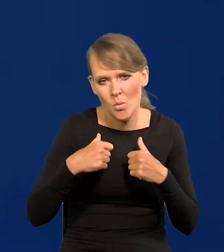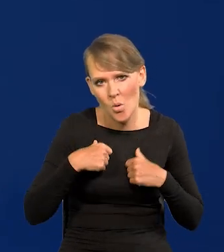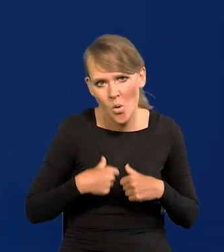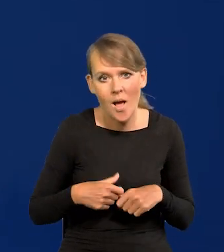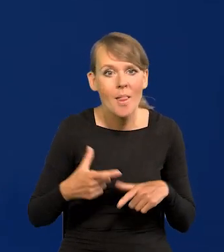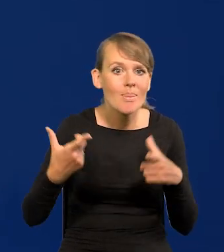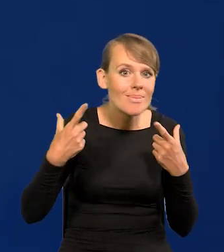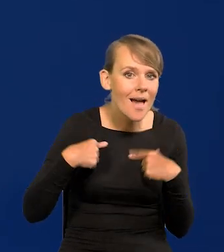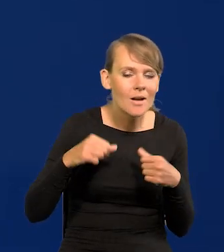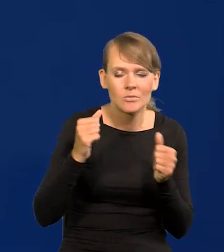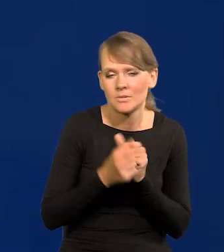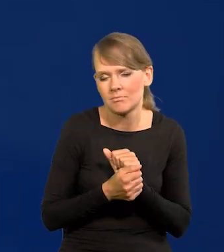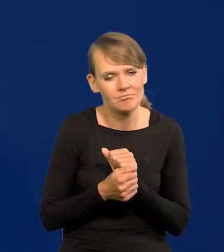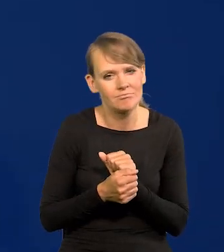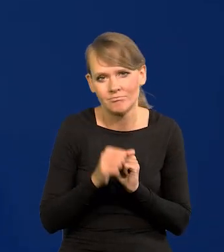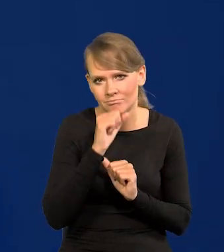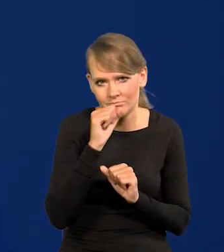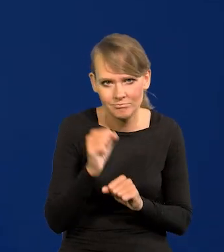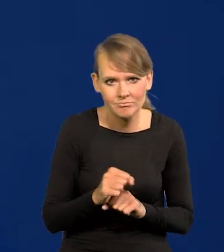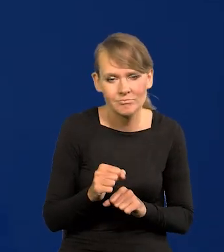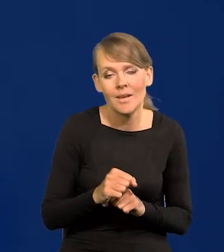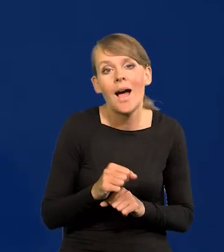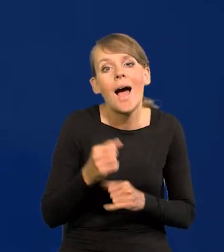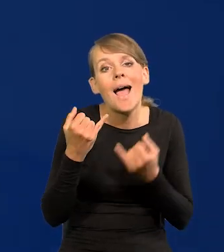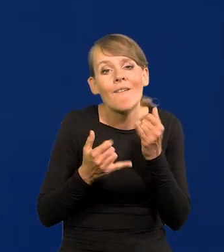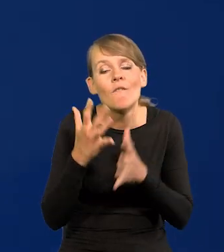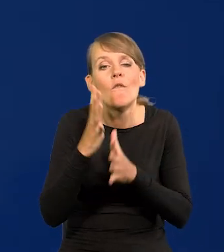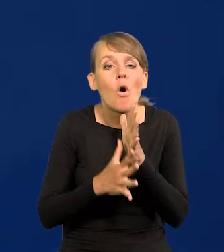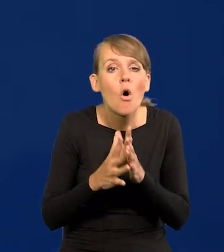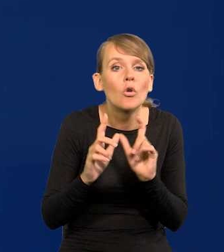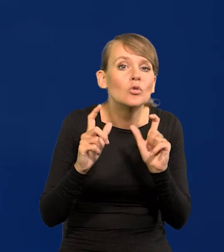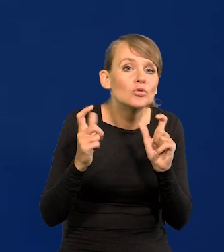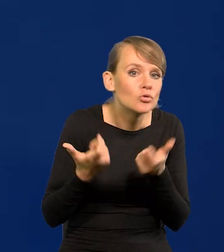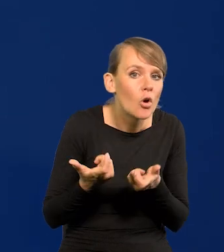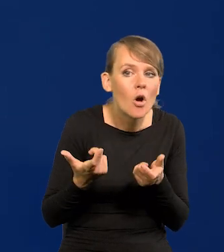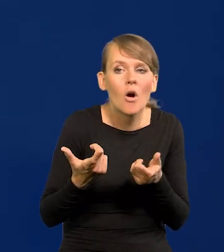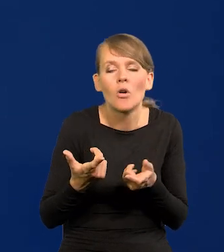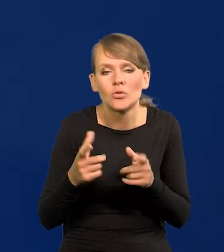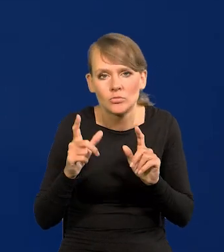żadnych nagłych ruchów. No chyba że, co powtarzam wojna, coś tam się dzieje, no to wtedy.